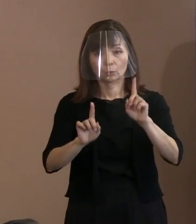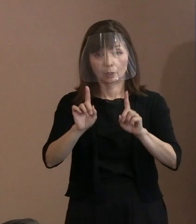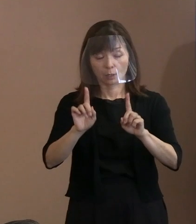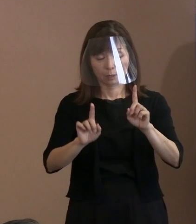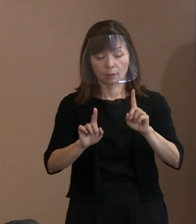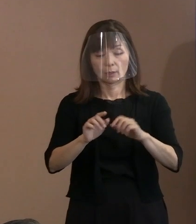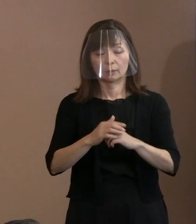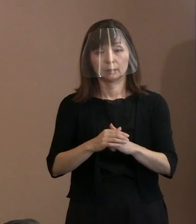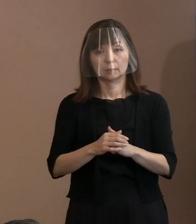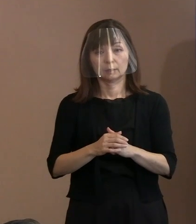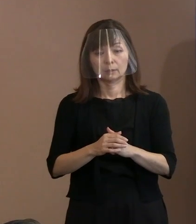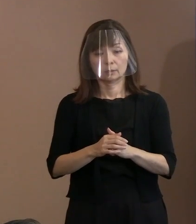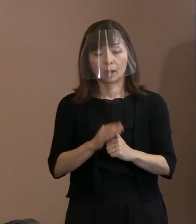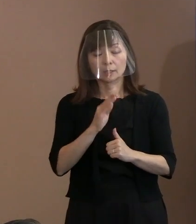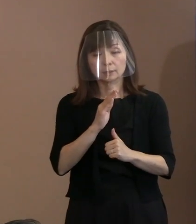ですから､事実を押さえておりまして｡